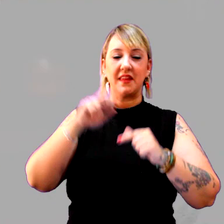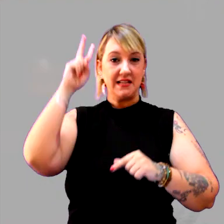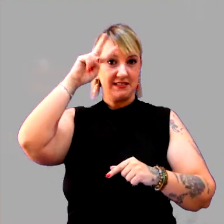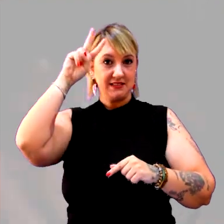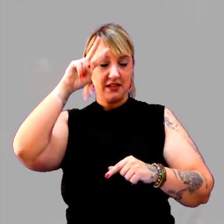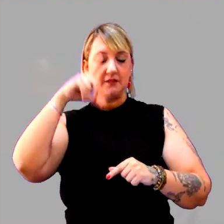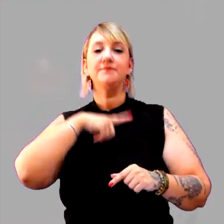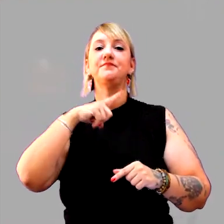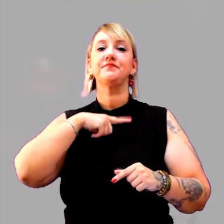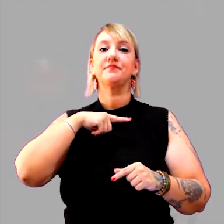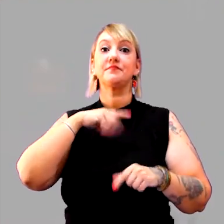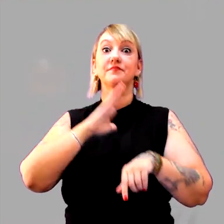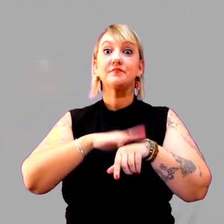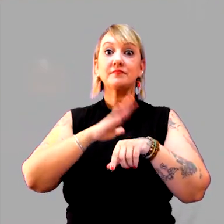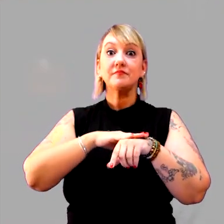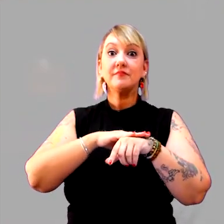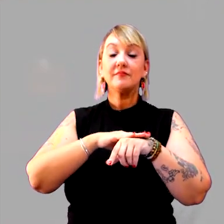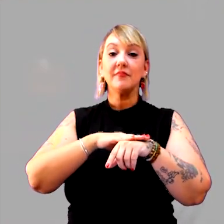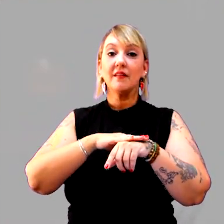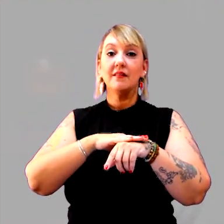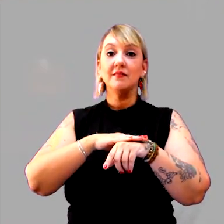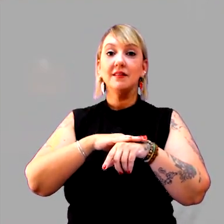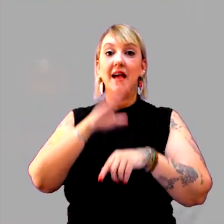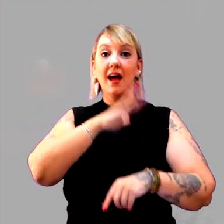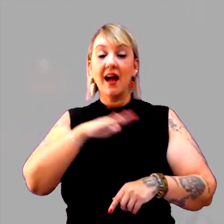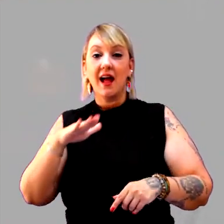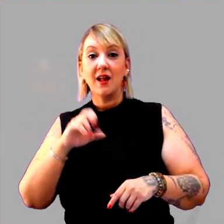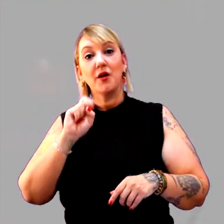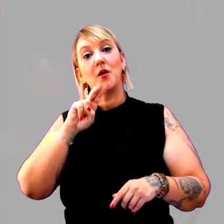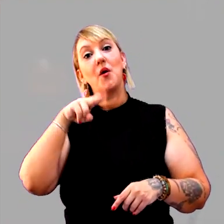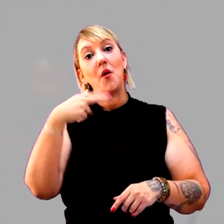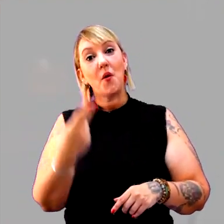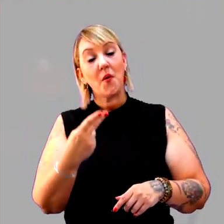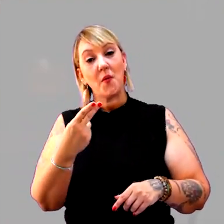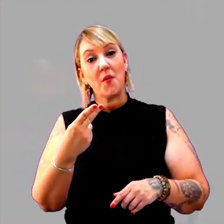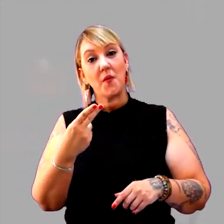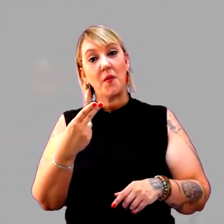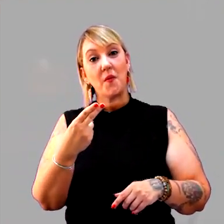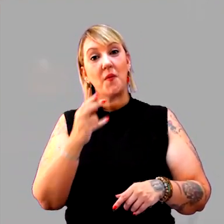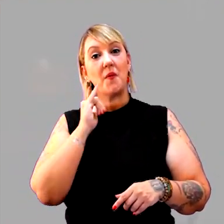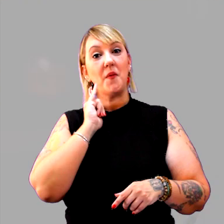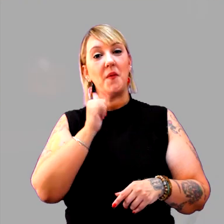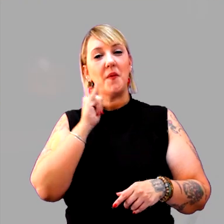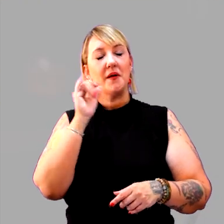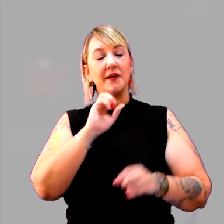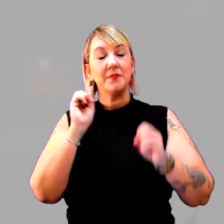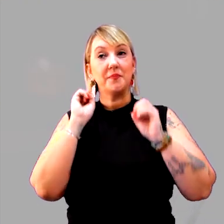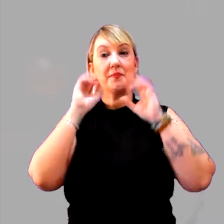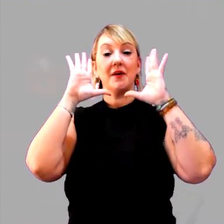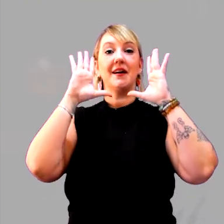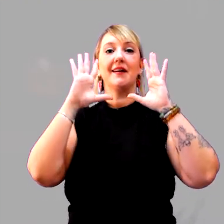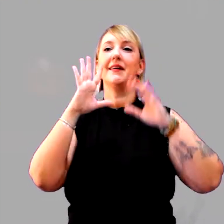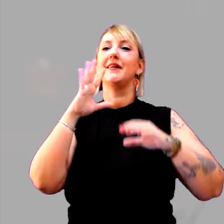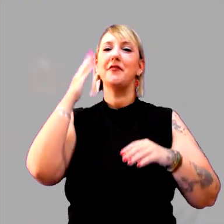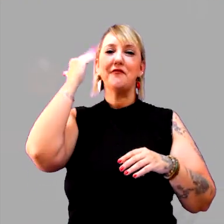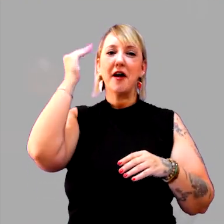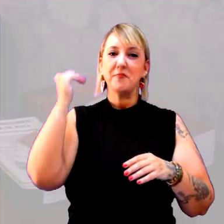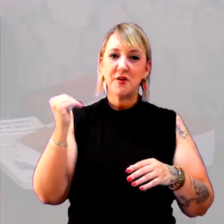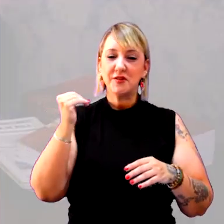que tenha sido elaborada pelos alunos, ou um conto de fadas bem conhecido por eles,